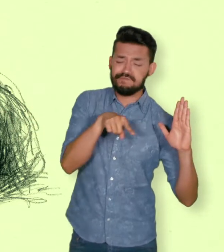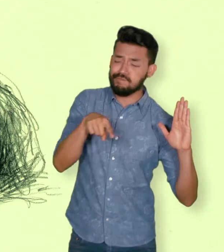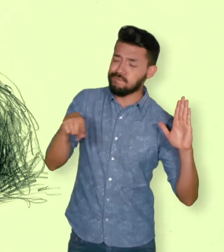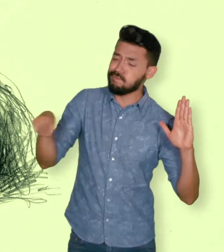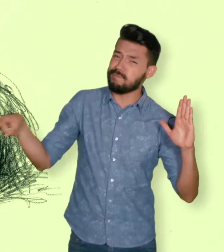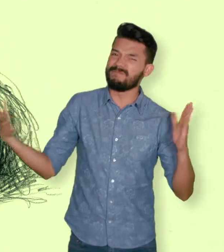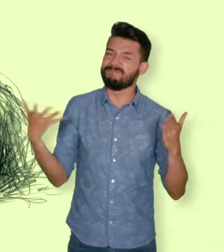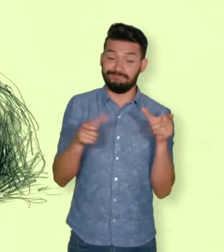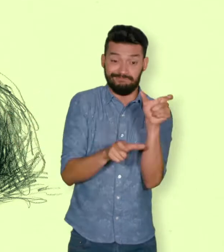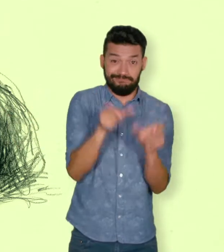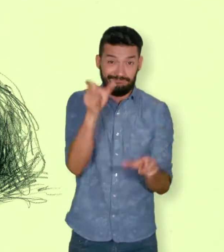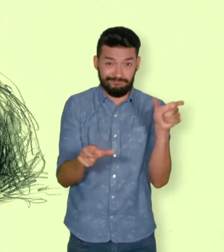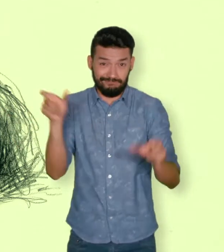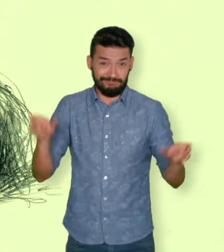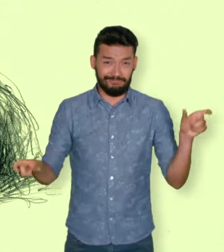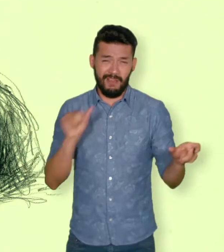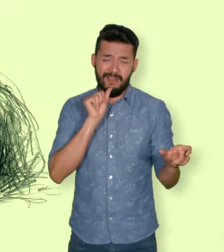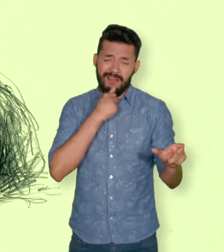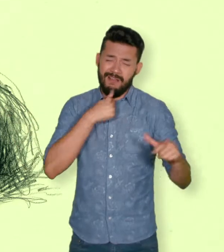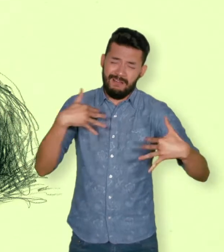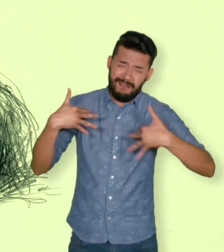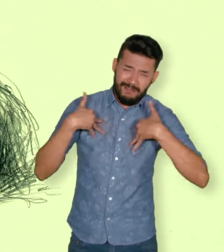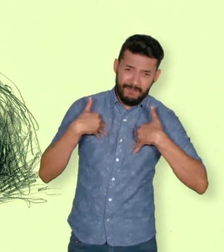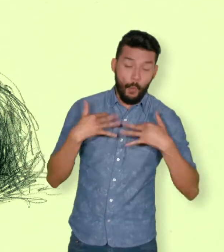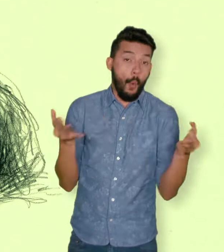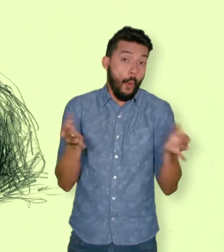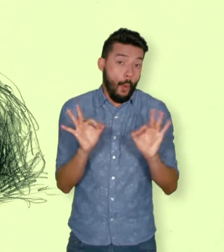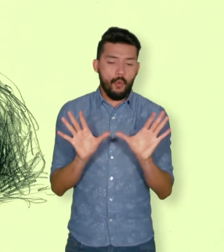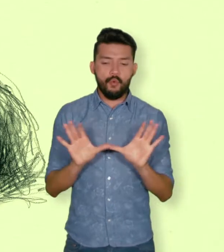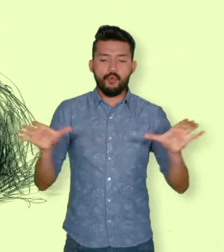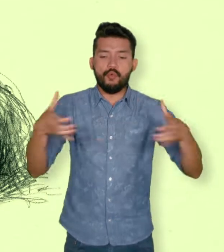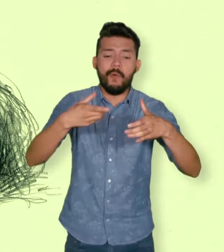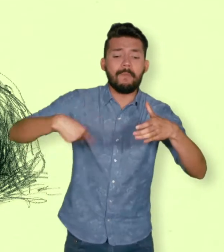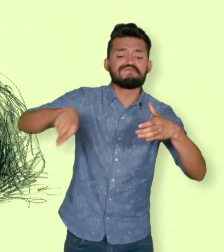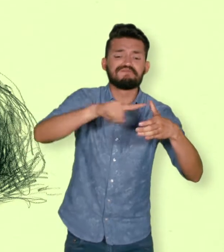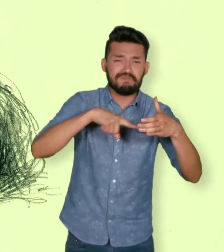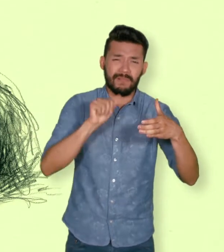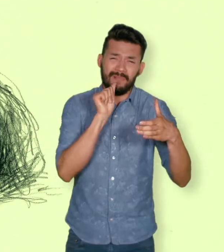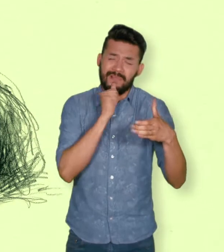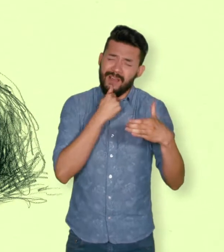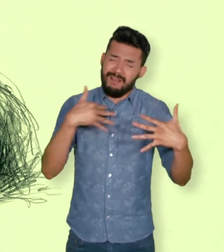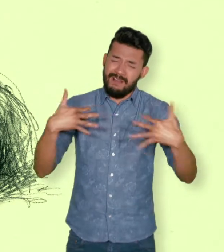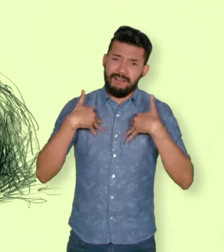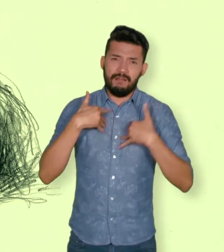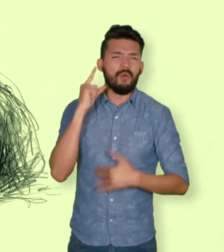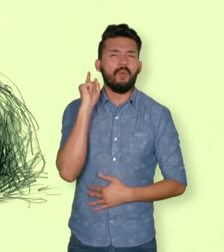internacionales de Derechos Humanos ocurridas con ocasión del conflicto armado interno.